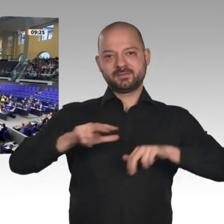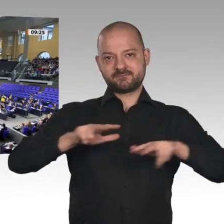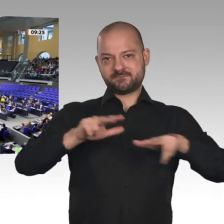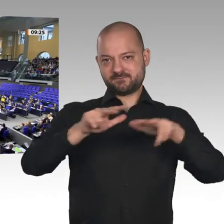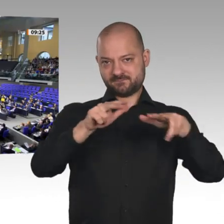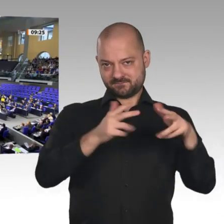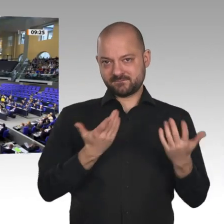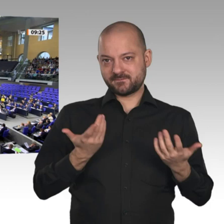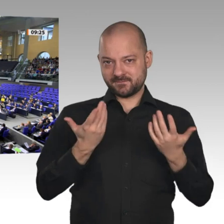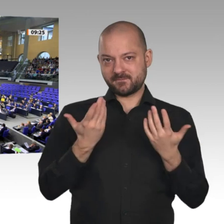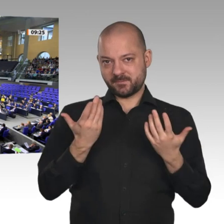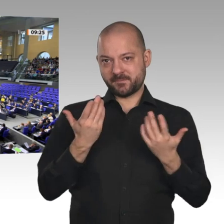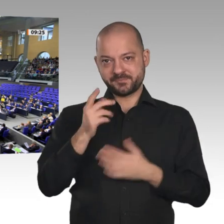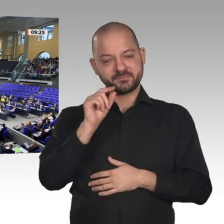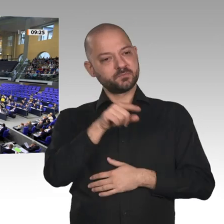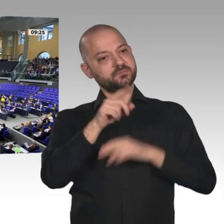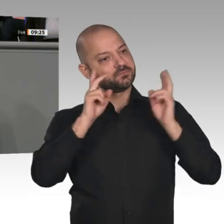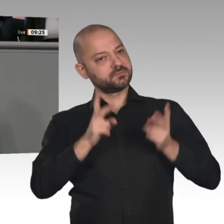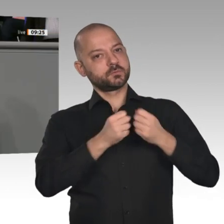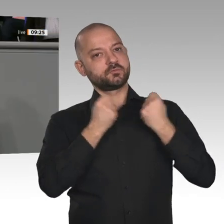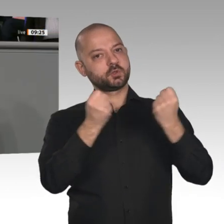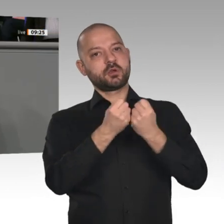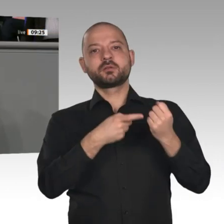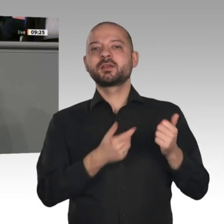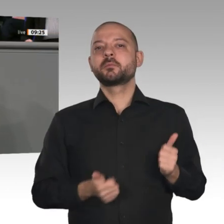machen. Wir haben solide gearbeitet. Genau das wollen wir auch fortsetzen. In diesem